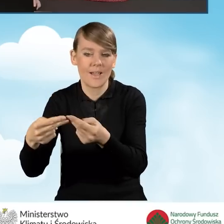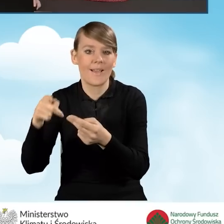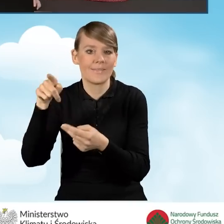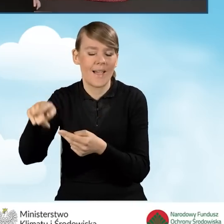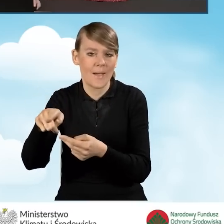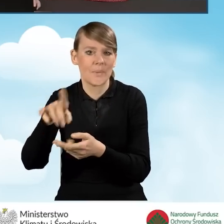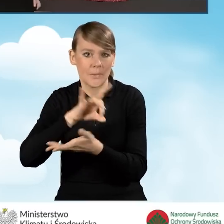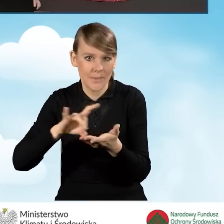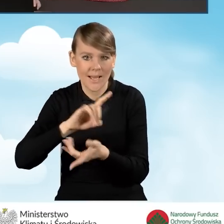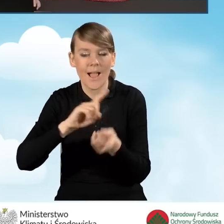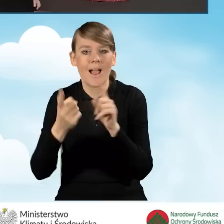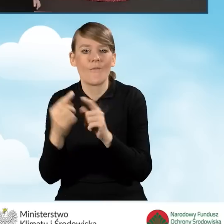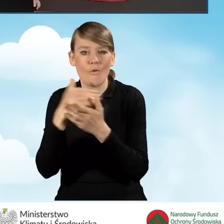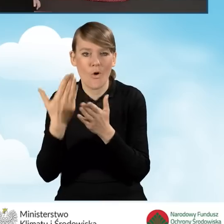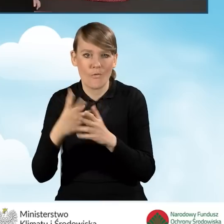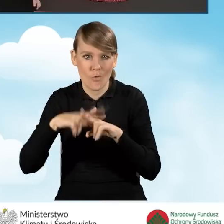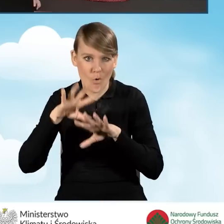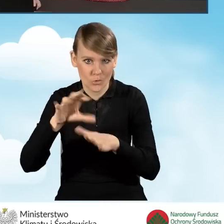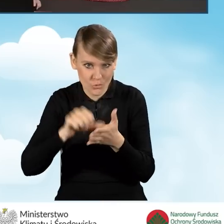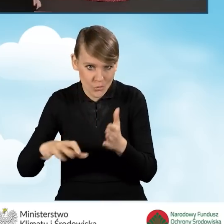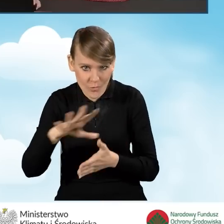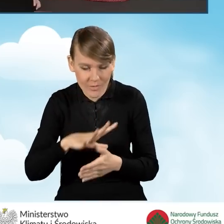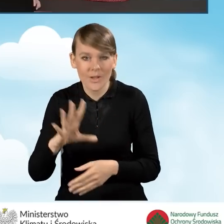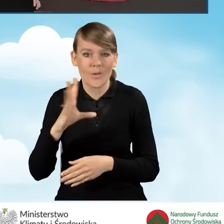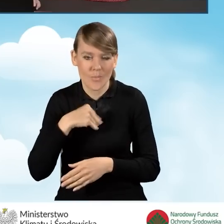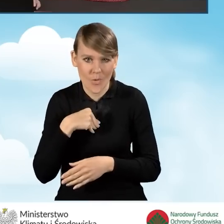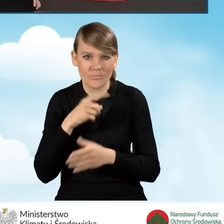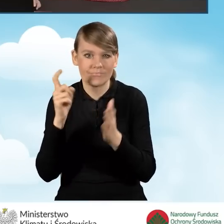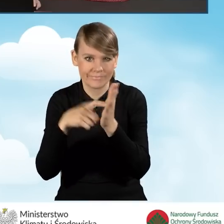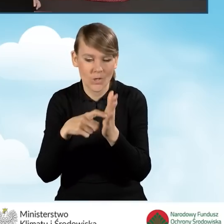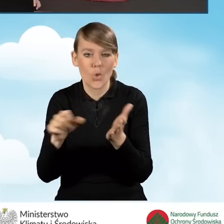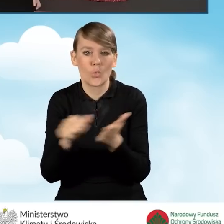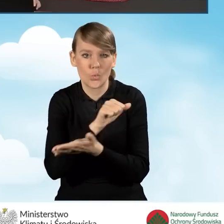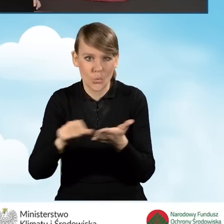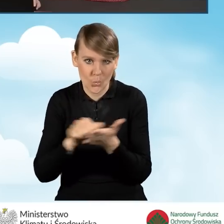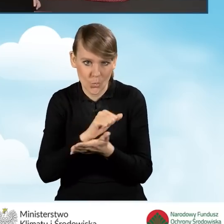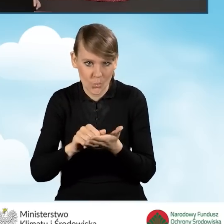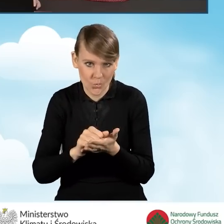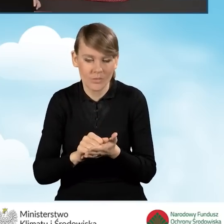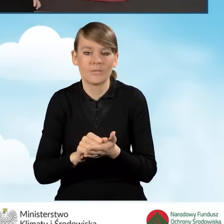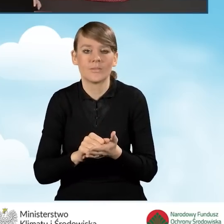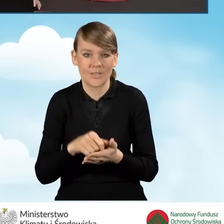czy też do Wojewódzkiego Funduszu Ochrony Środowiska, możemy kliknąć ikonkę drukuj i wtedy wygenerujemy wniosek,